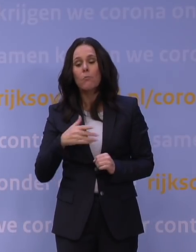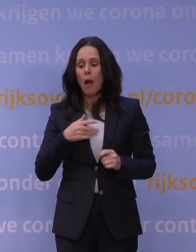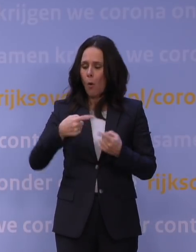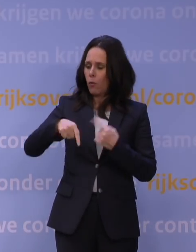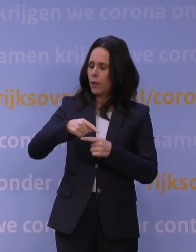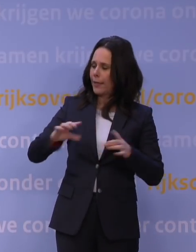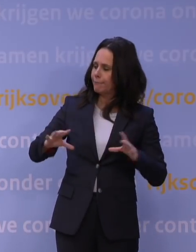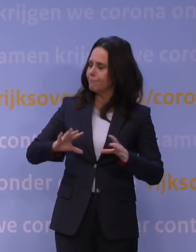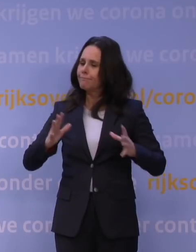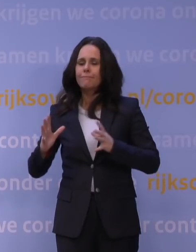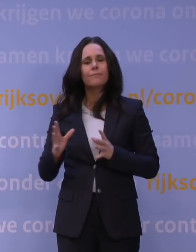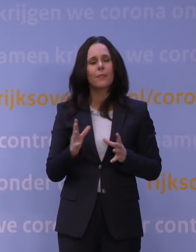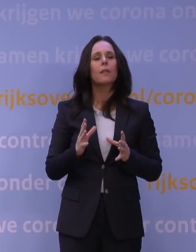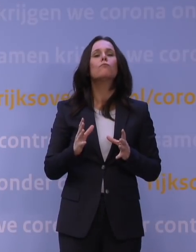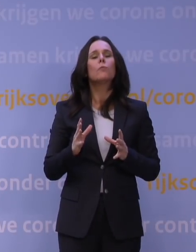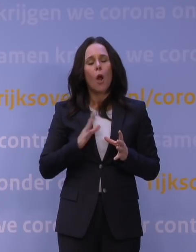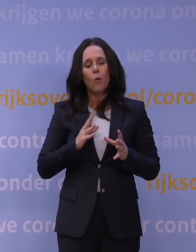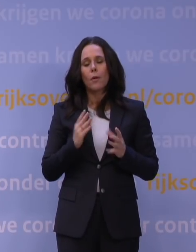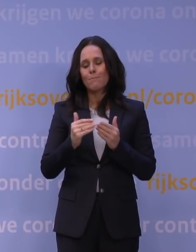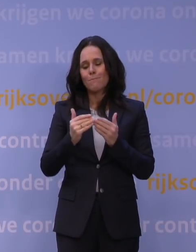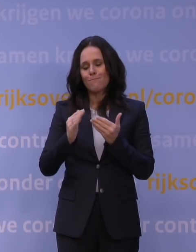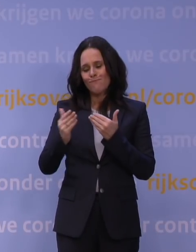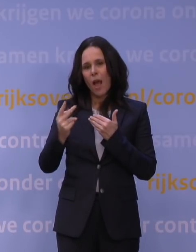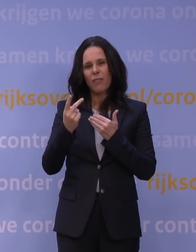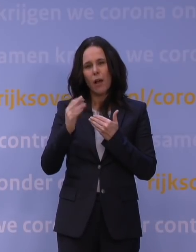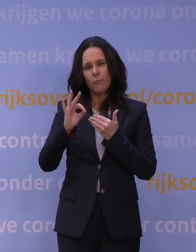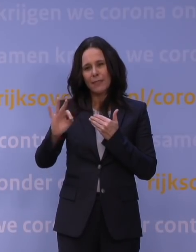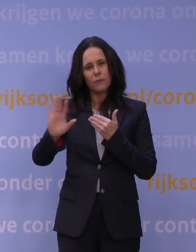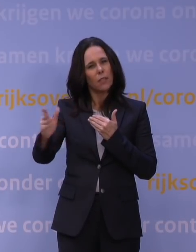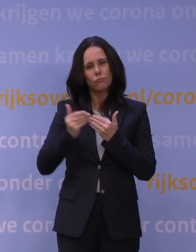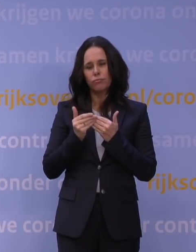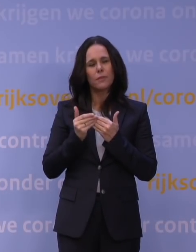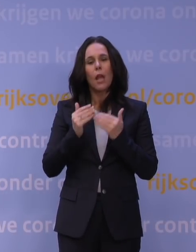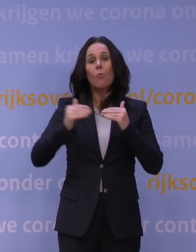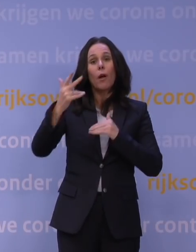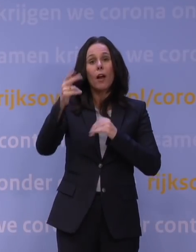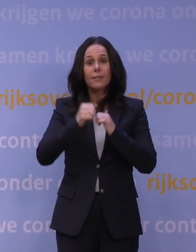ook op minder dan anderhalve meter afstand. Boven de 18 geldt maximaal twee personen samen,